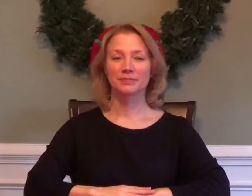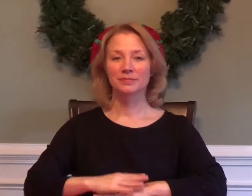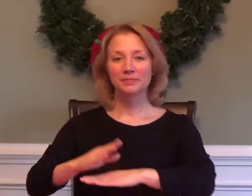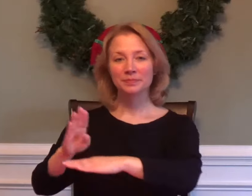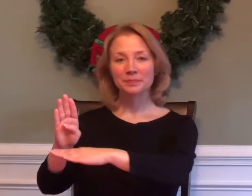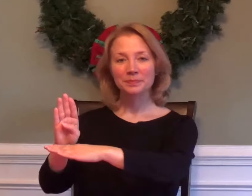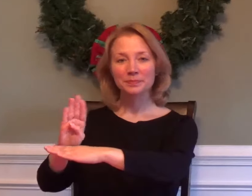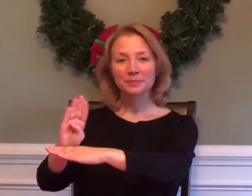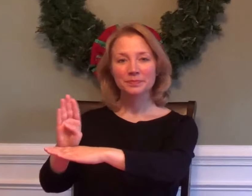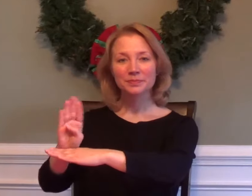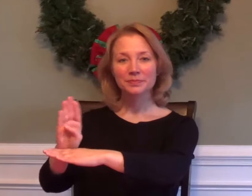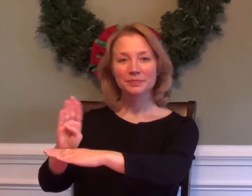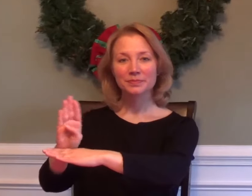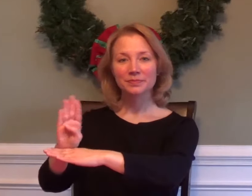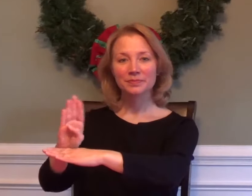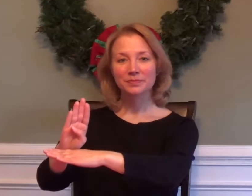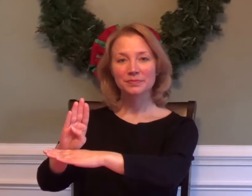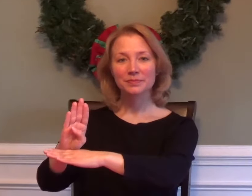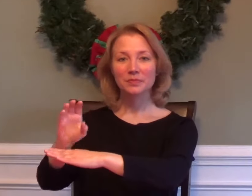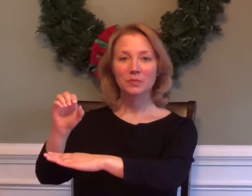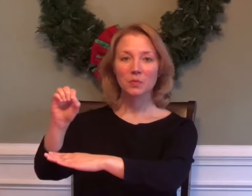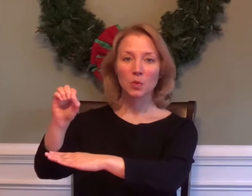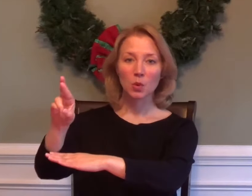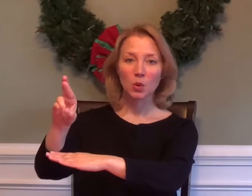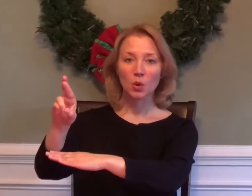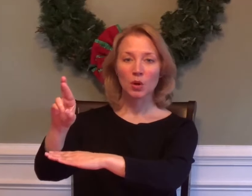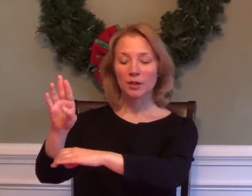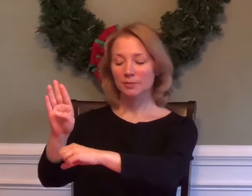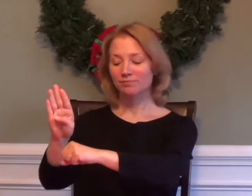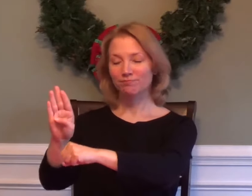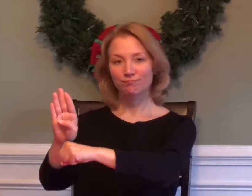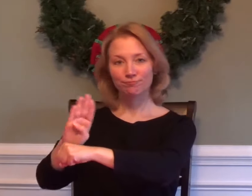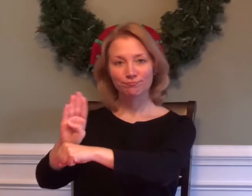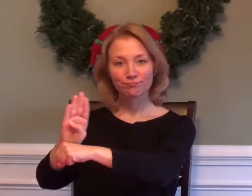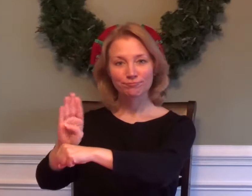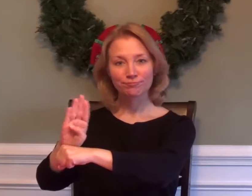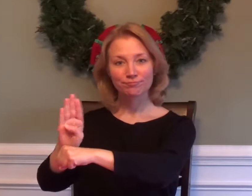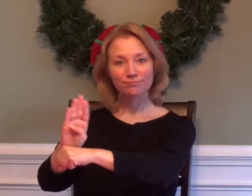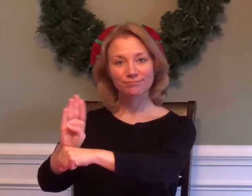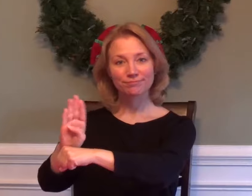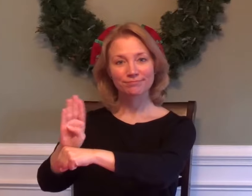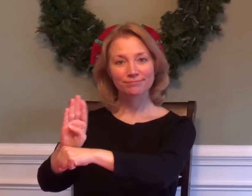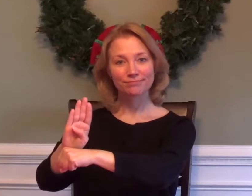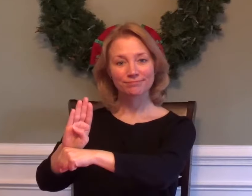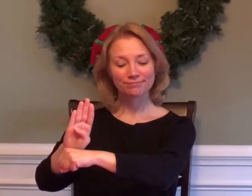BUSY